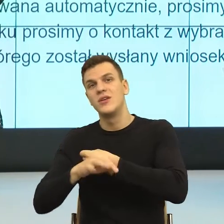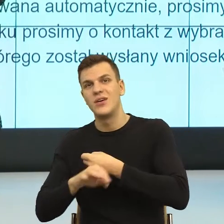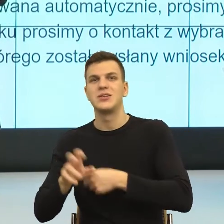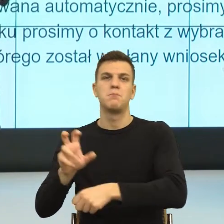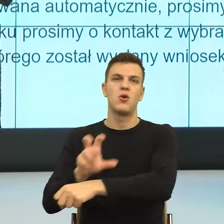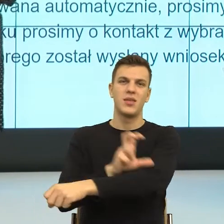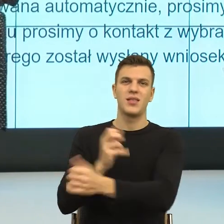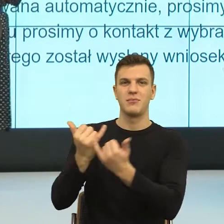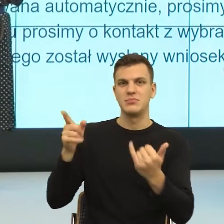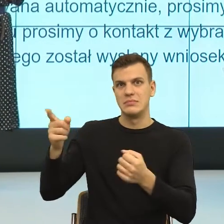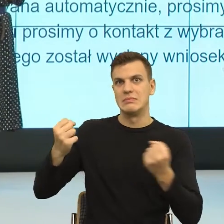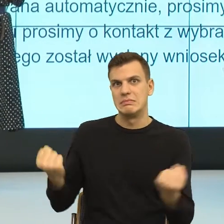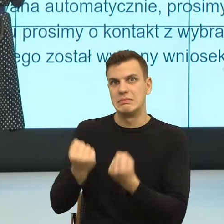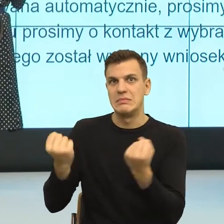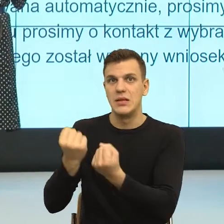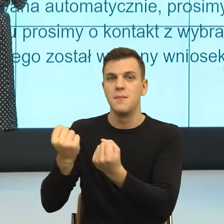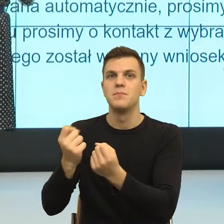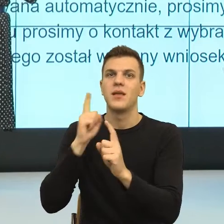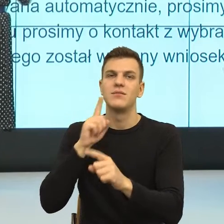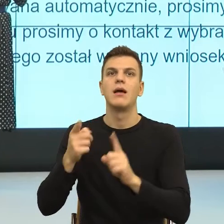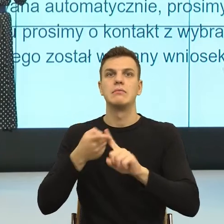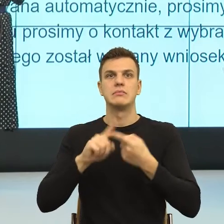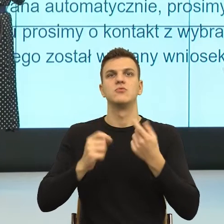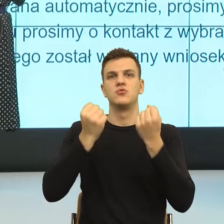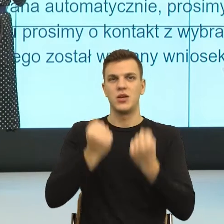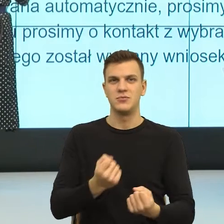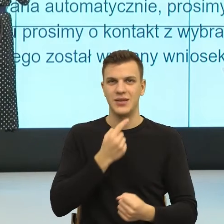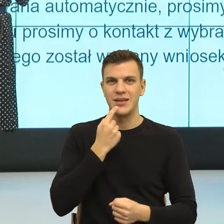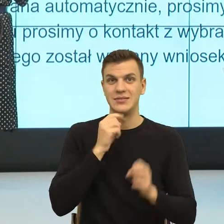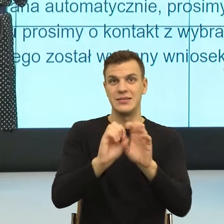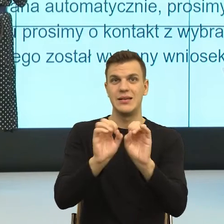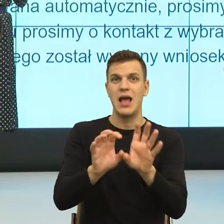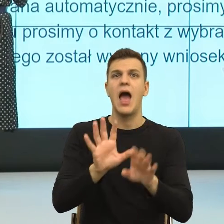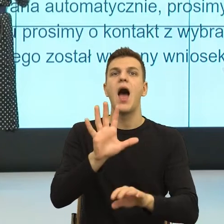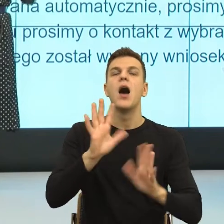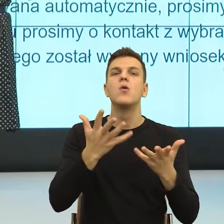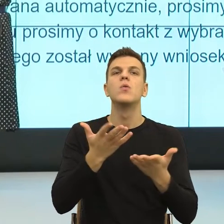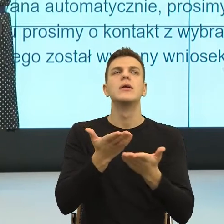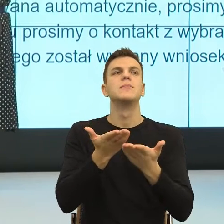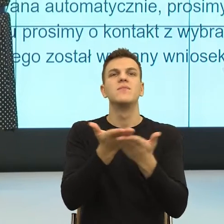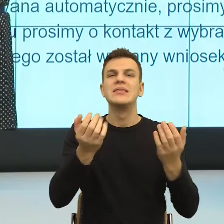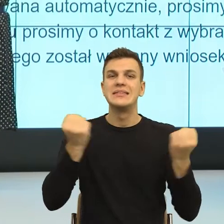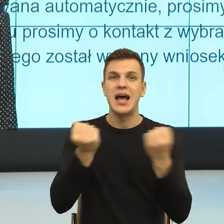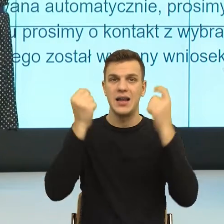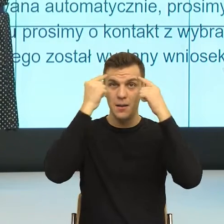To brzmi bardzo skomplikowanie, ale ja myślę, że to jest kwestia po prostu przestawienia się w myśleniu i wypracowania gotowych formuł.